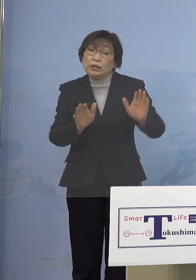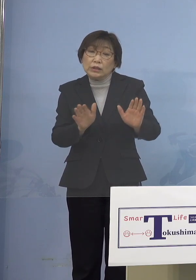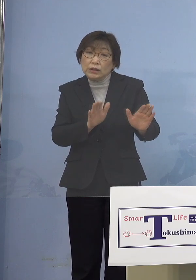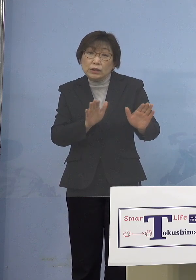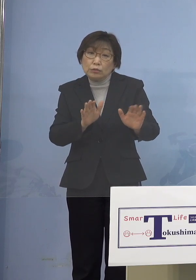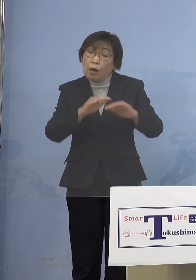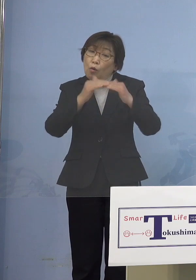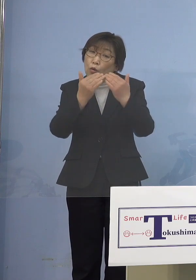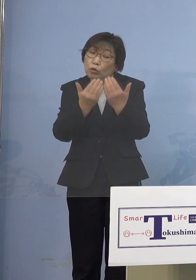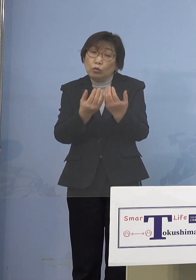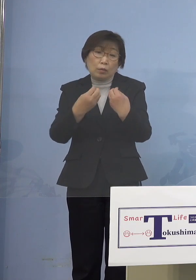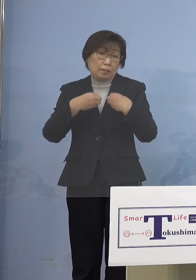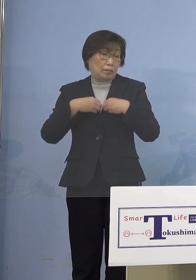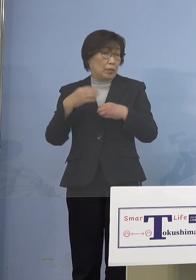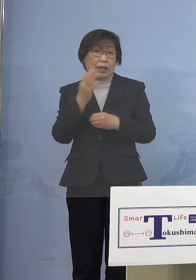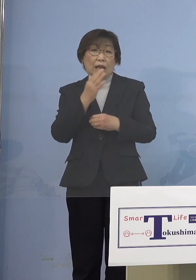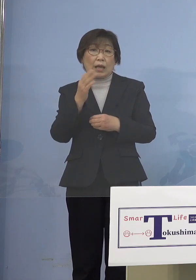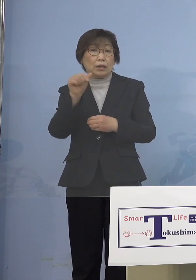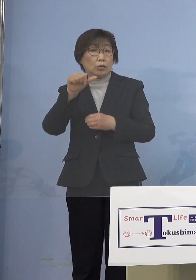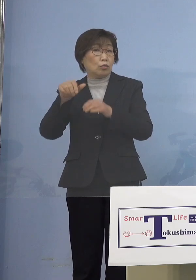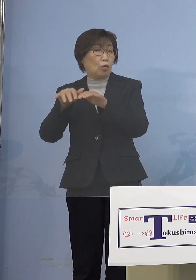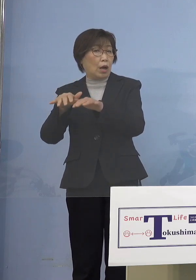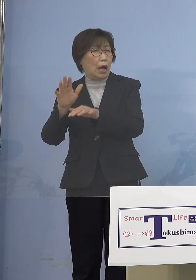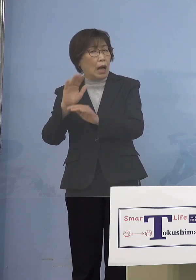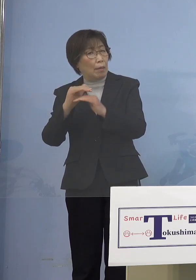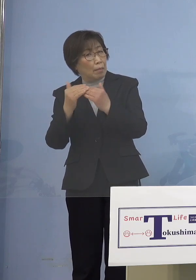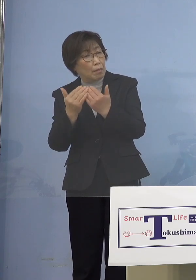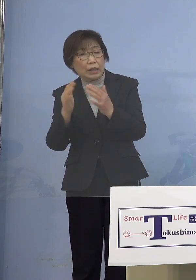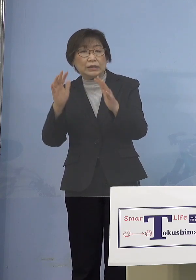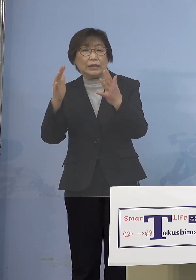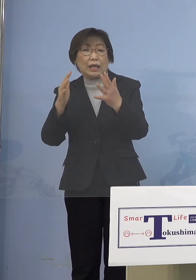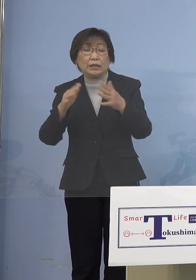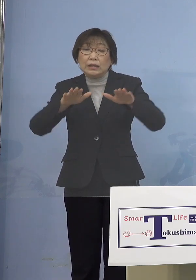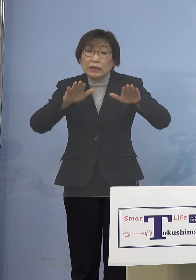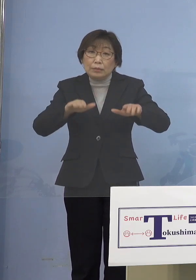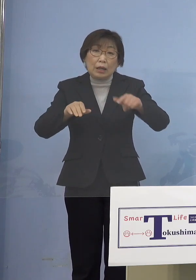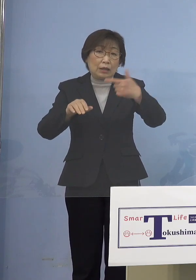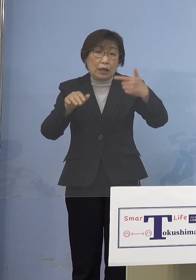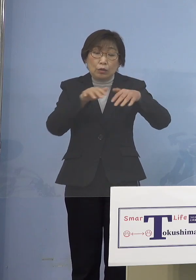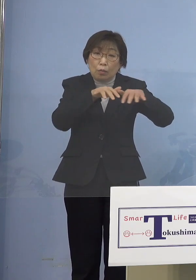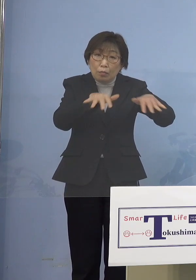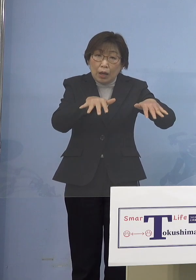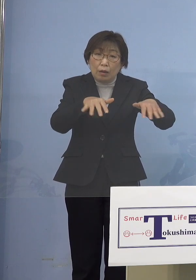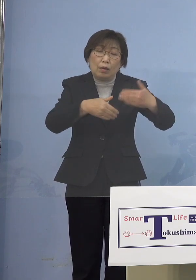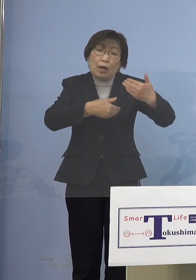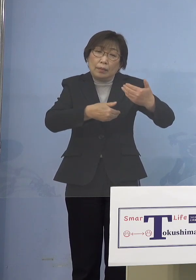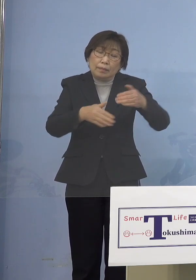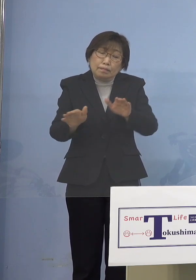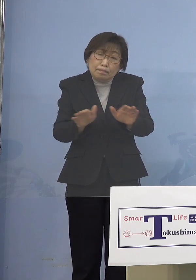「第5波」までは、「第5波」が 少しかかったかなという感じで ところが今は乳幼児がどんどん かかっちゃうんですよね